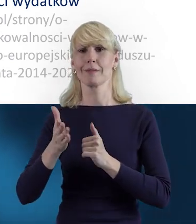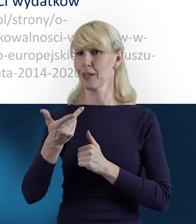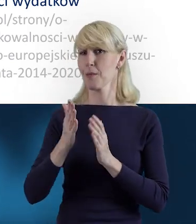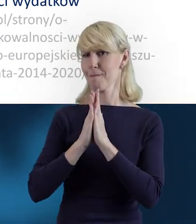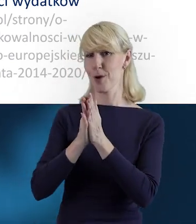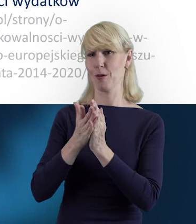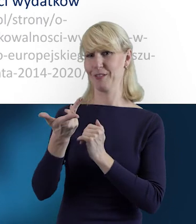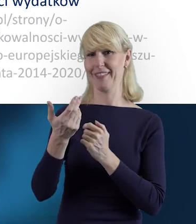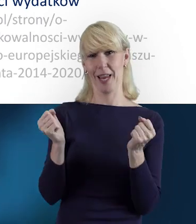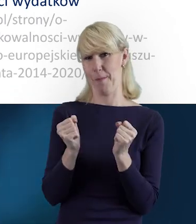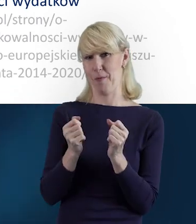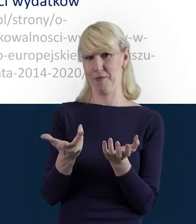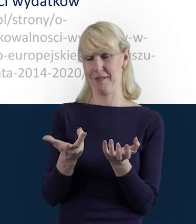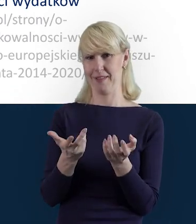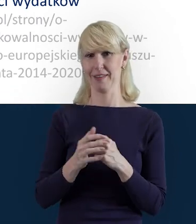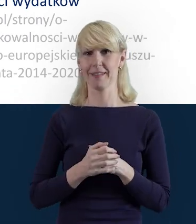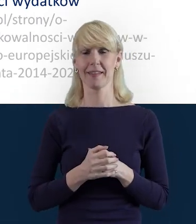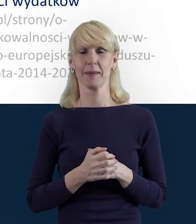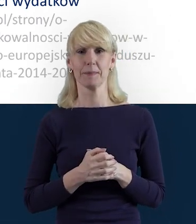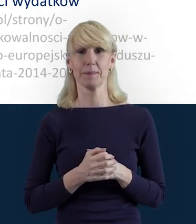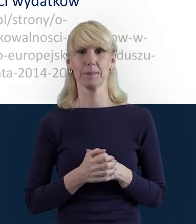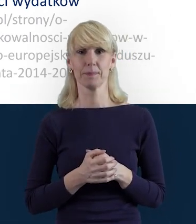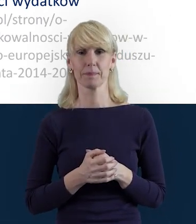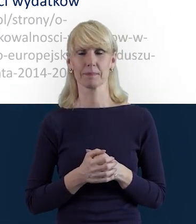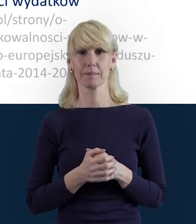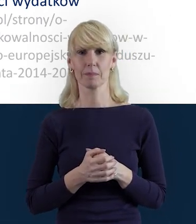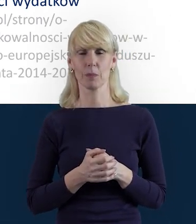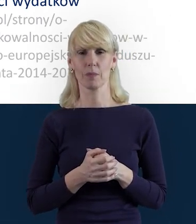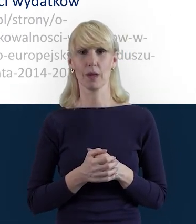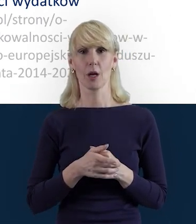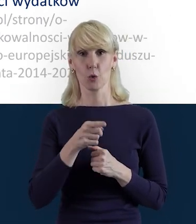Żeby te informacje, które są zawarte